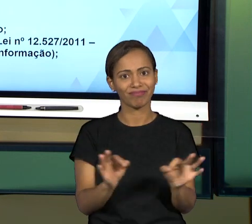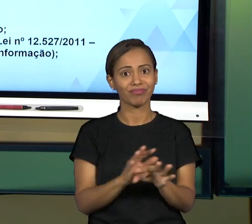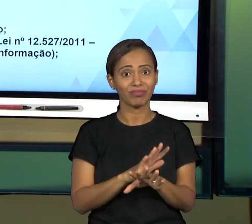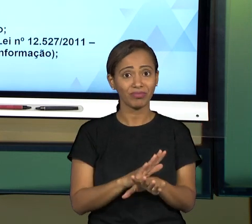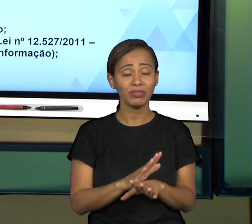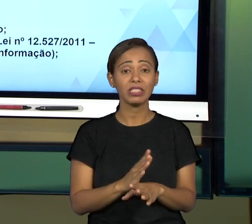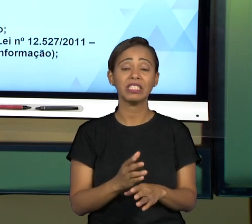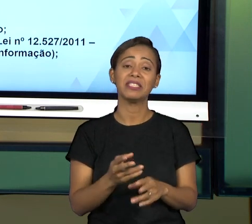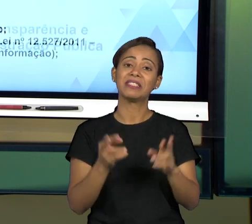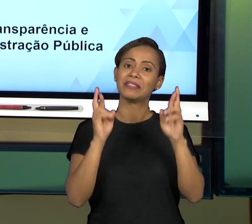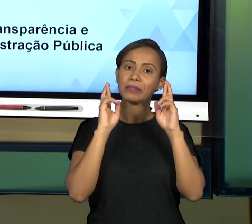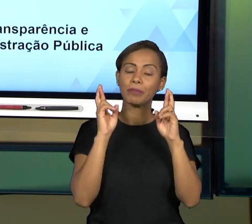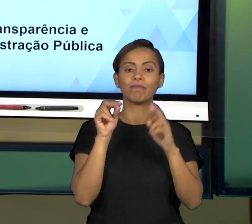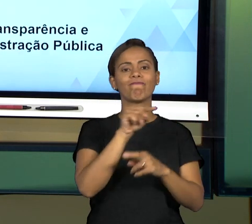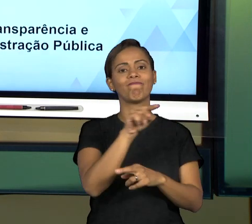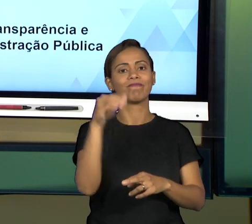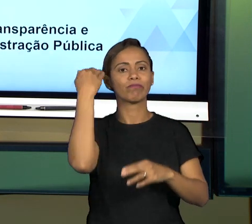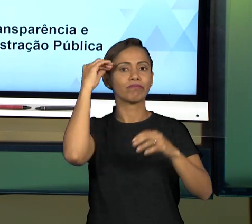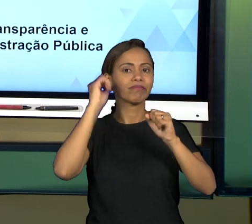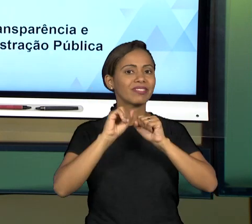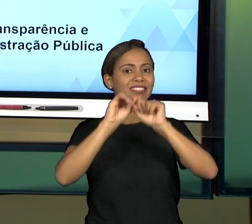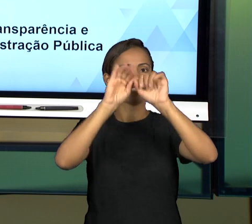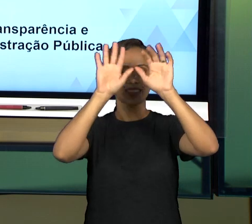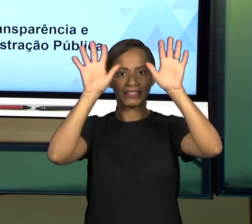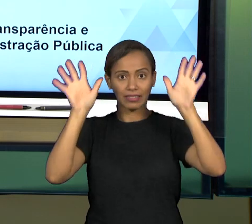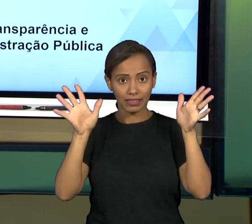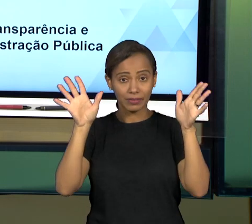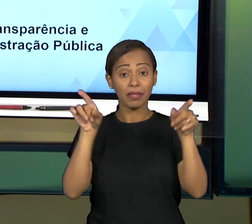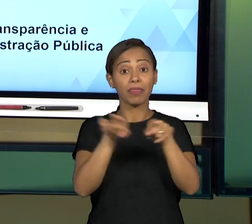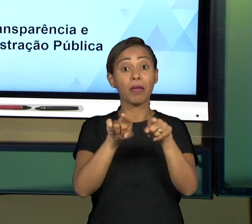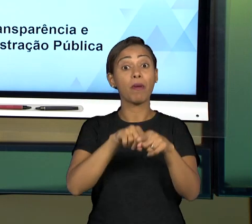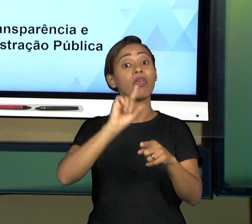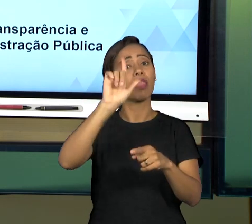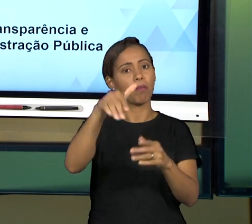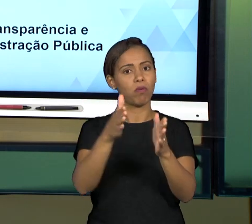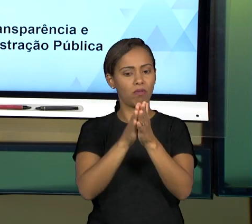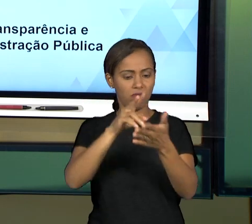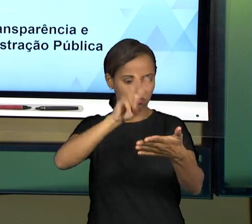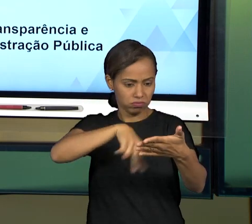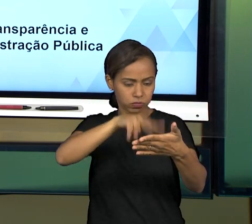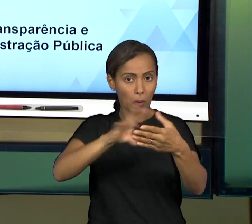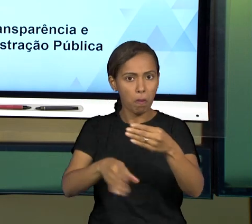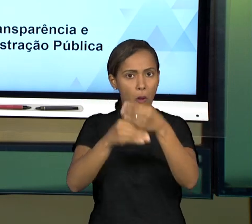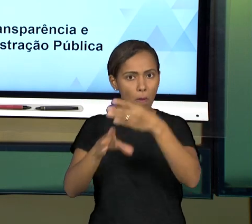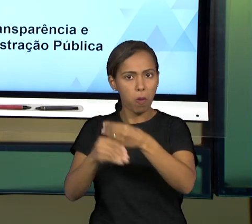VOCÊS, QUE VOCÊ COMPLEMENTE COM AS LEITURAS QUE A GENTE TEM NO LIVRO, QUE A GENTE TEM INDICADO